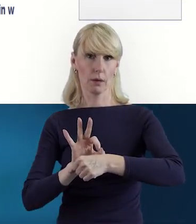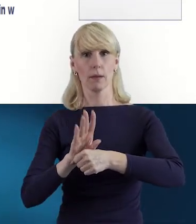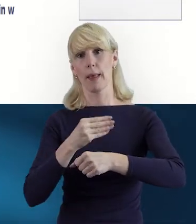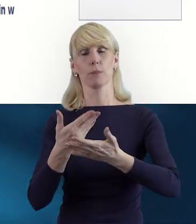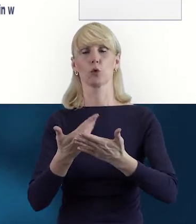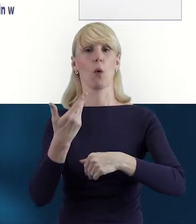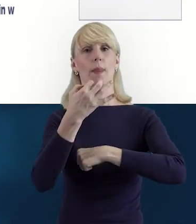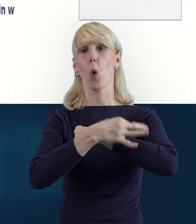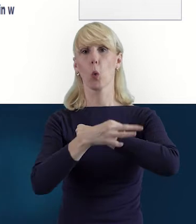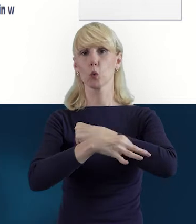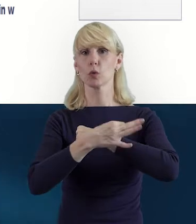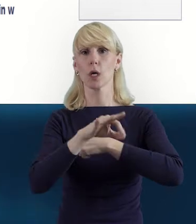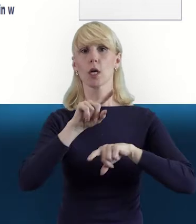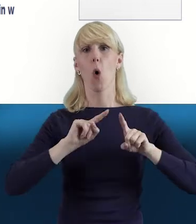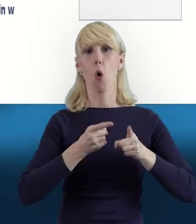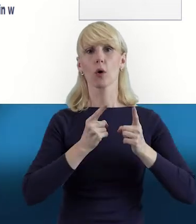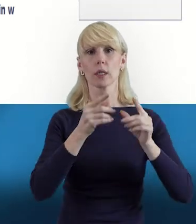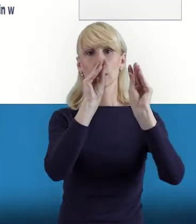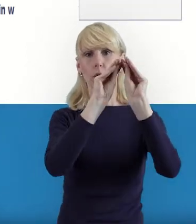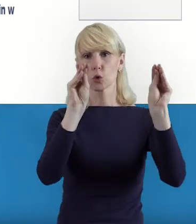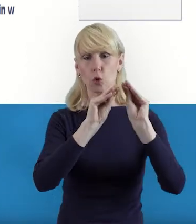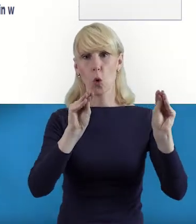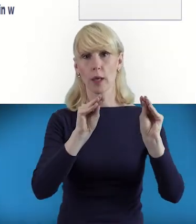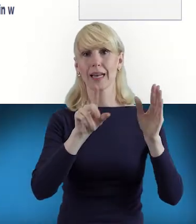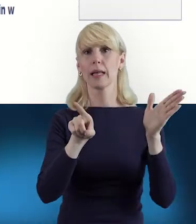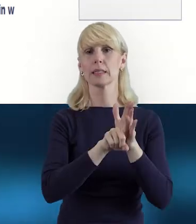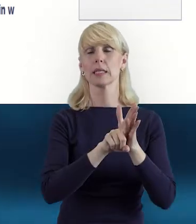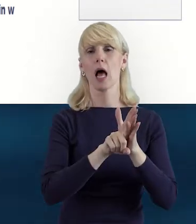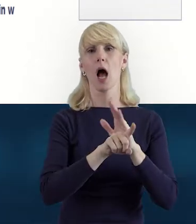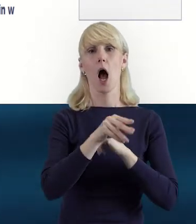organizuje szkolenia dla uczniów, a także dla seniorów,